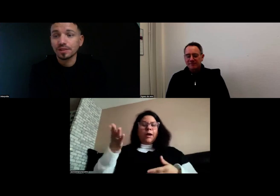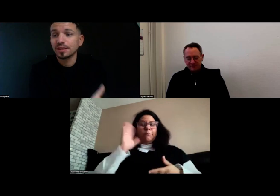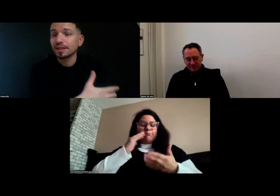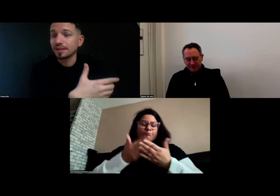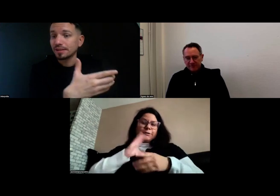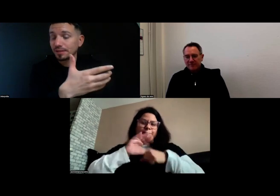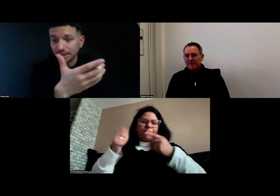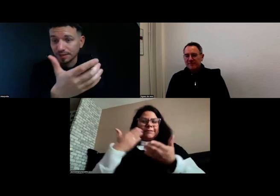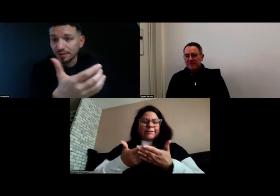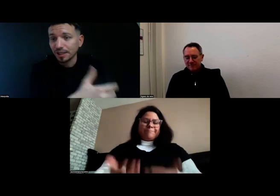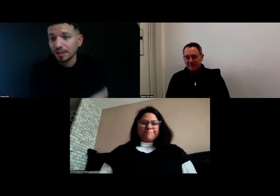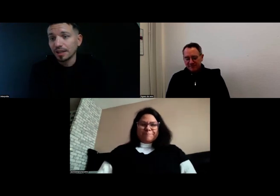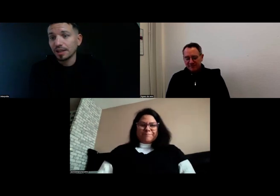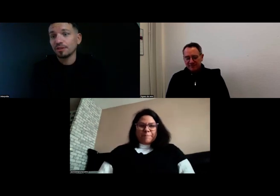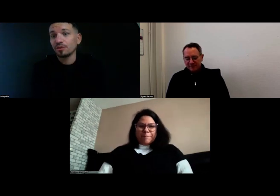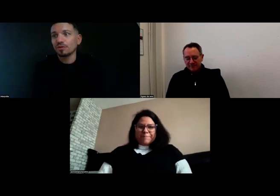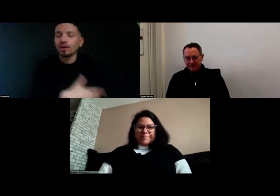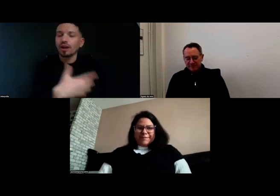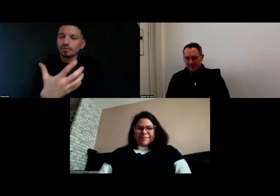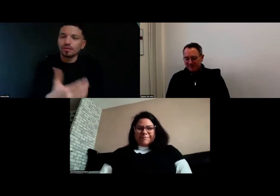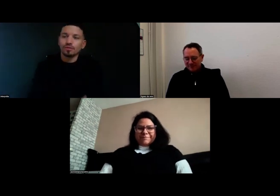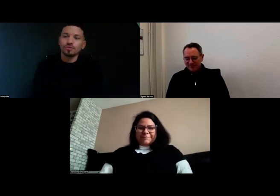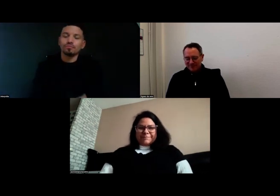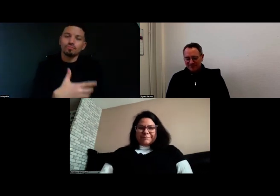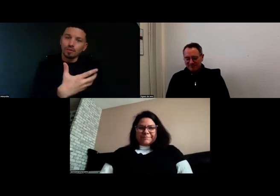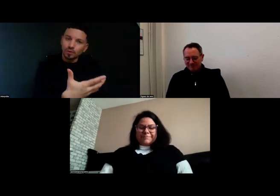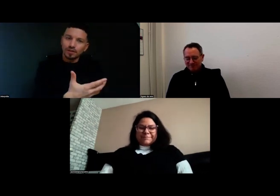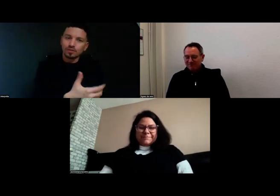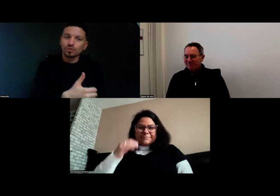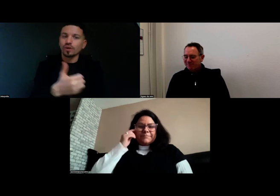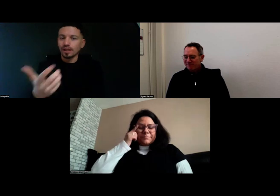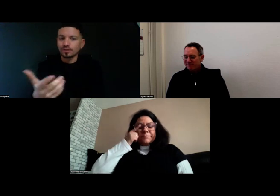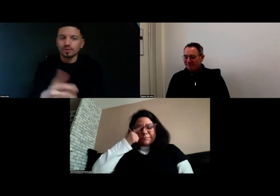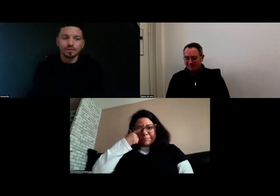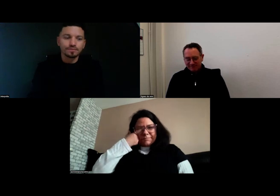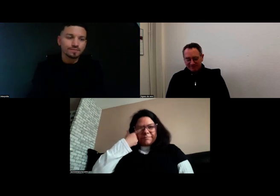qui est très diversifiée. Voilà ma motivation et le résultat.